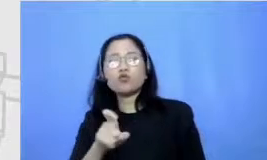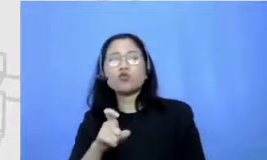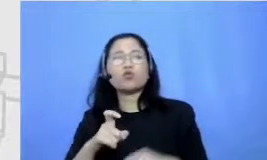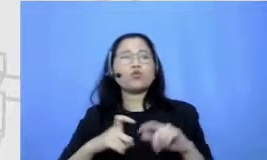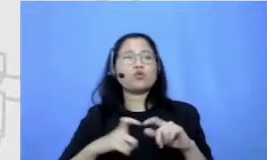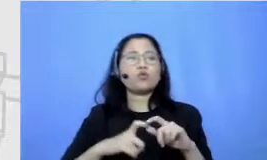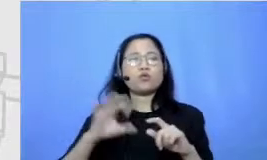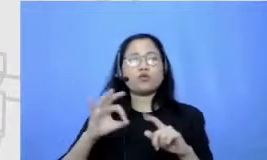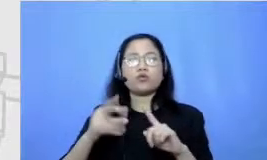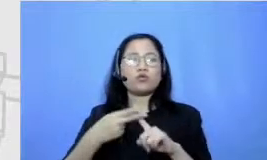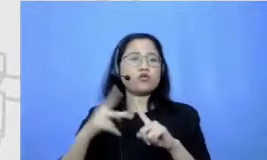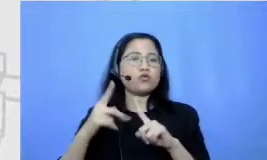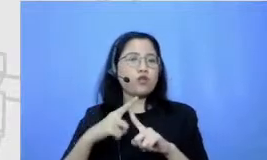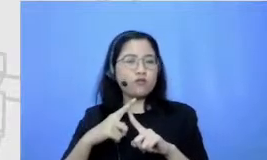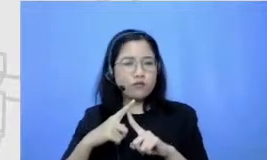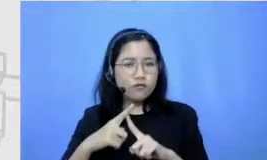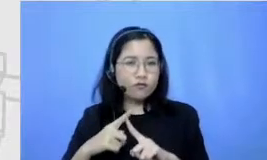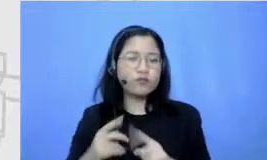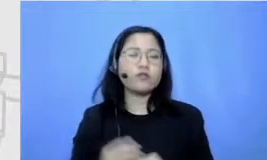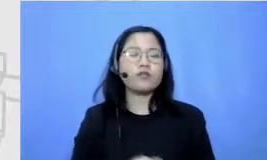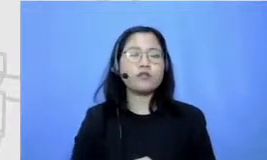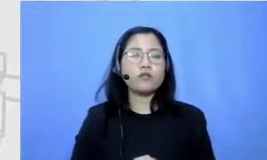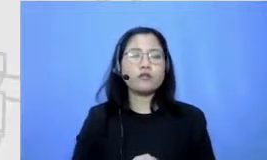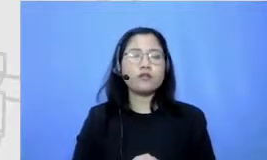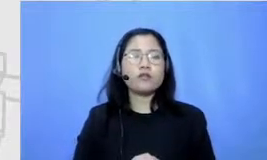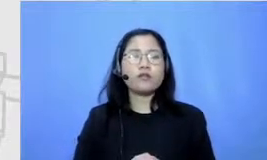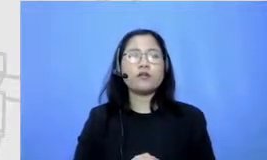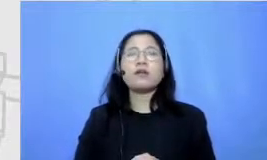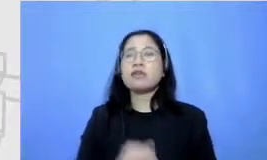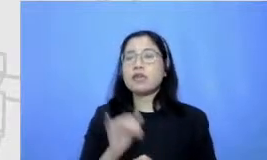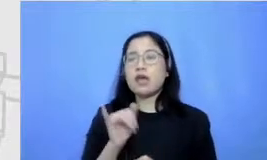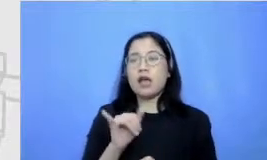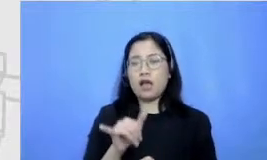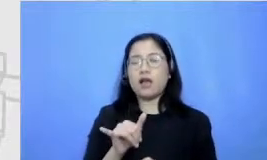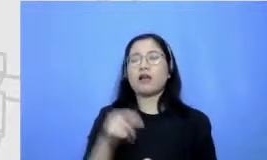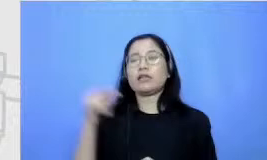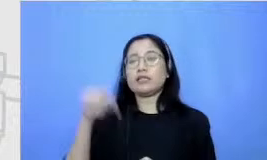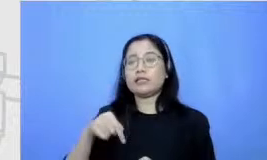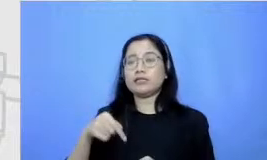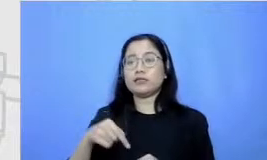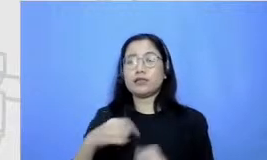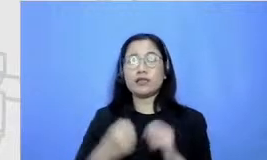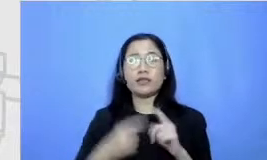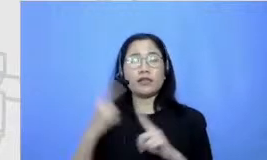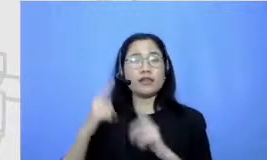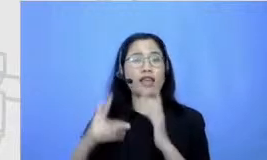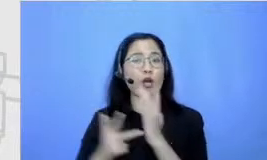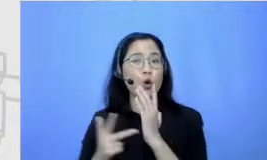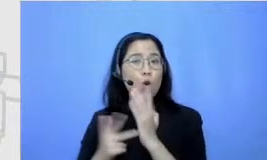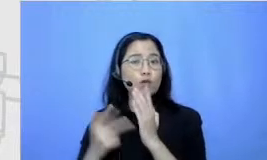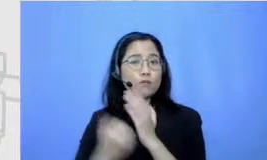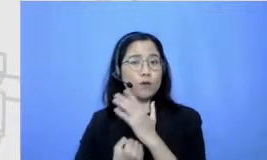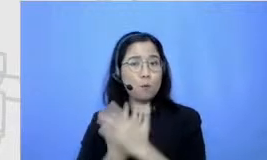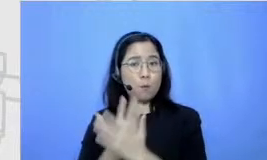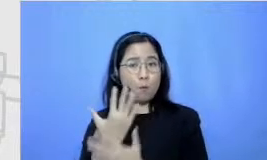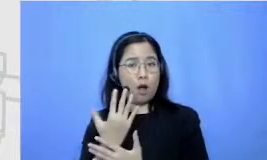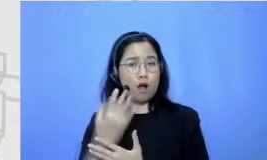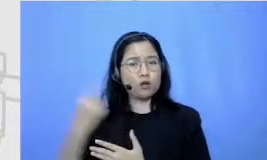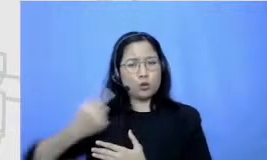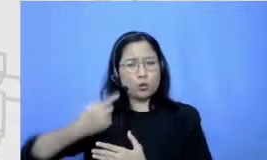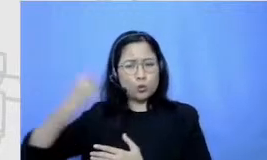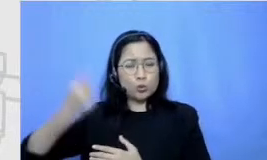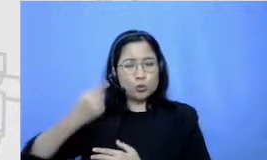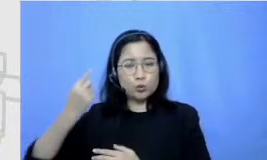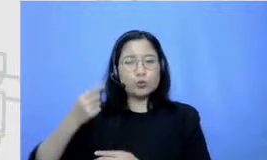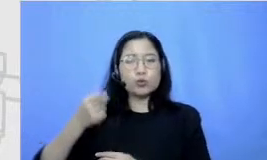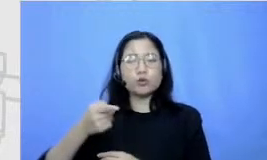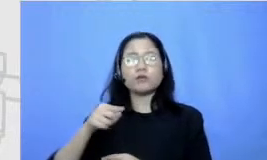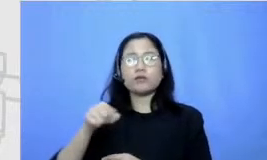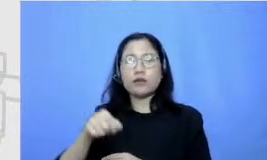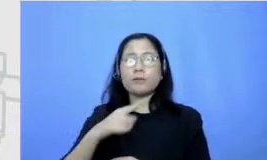Justru karena semakin berkembangnya teknologi menurutku menjadi semakin penting nih softskill